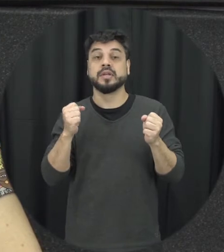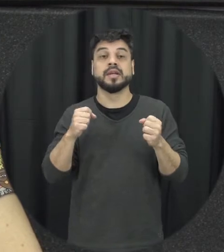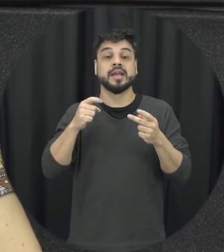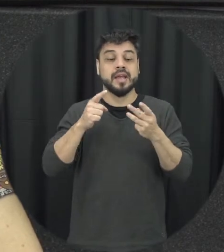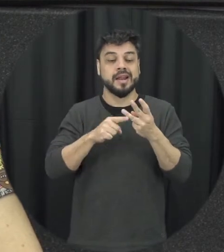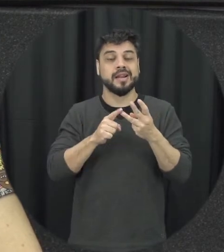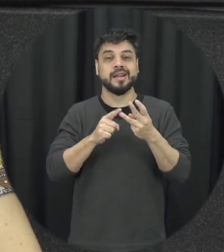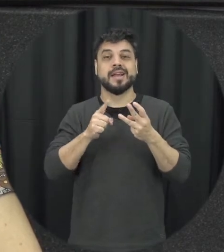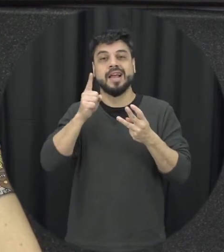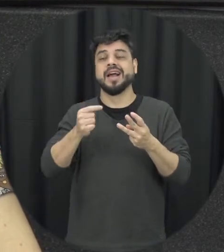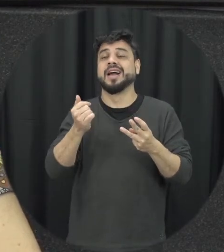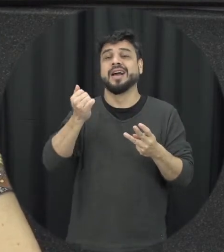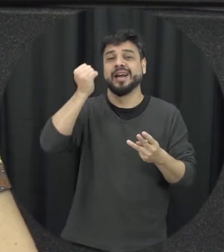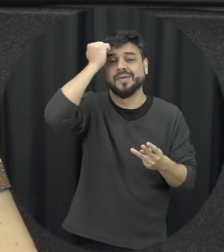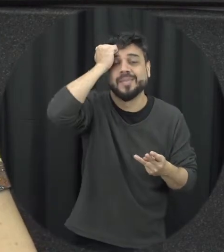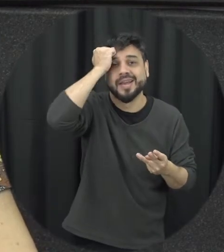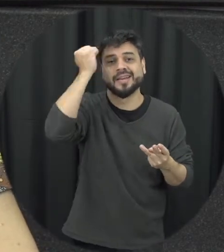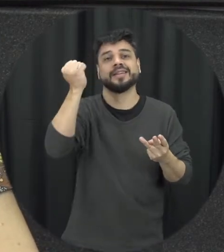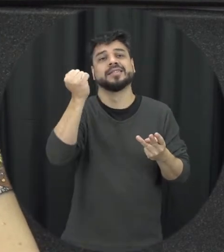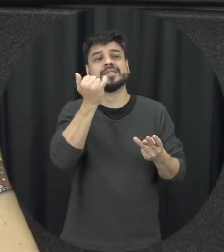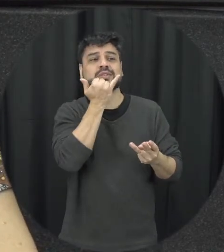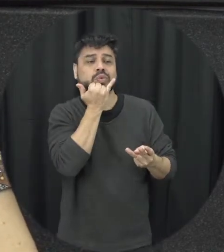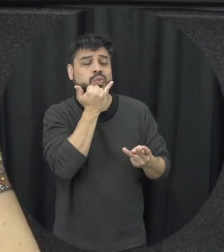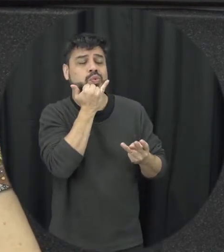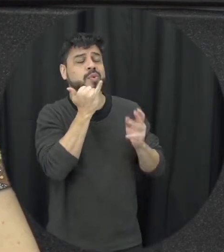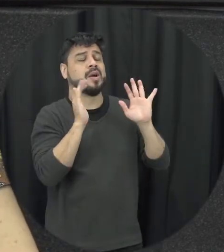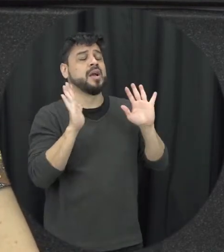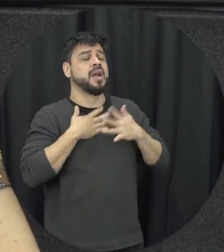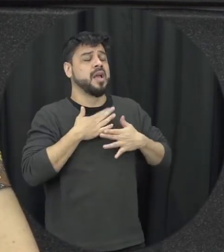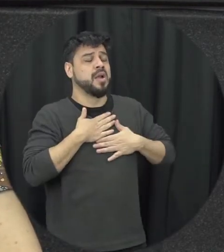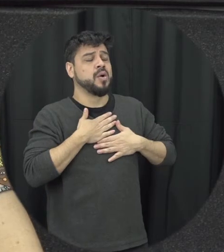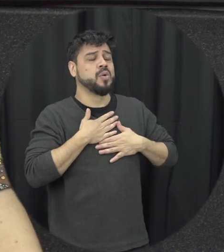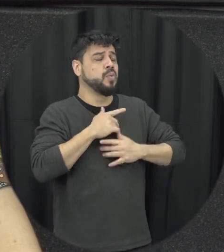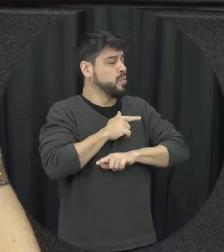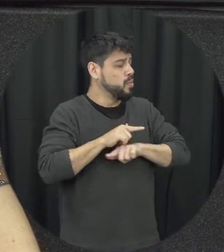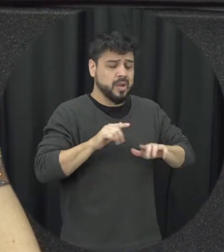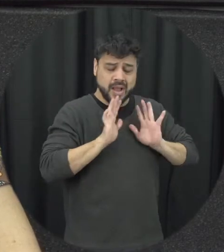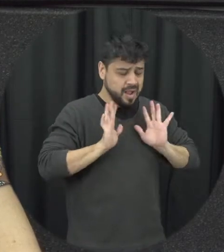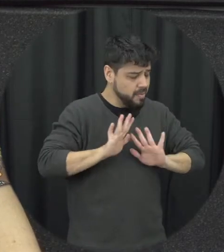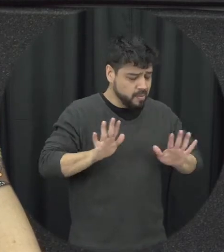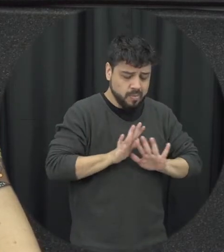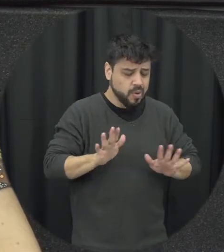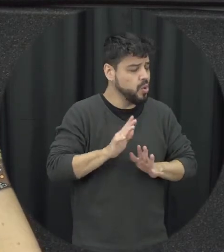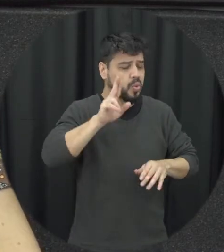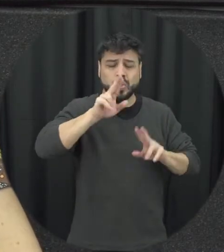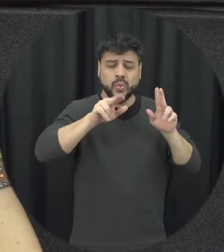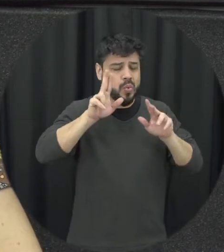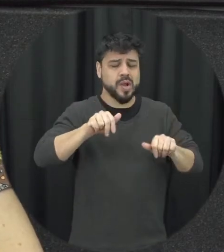pede desculpas e promete que nunca mais vai fazer aquilo novamente e o que que acontece com a mulher